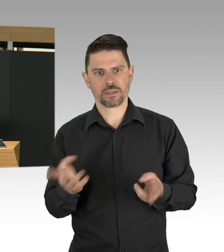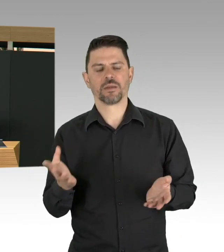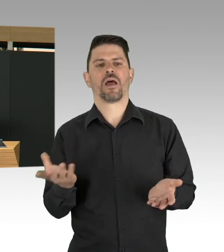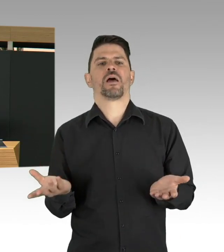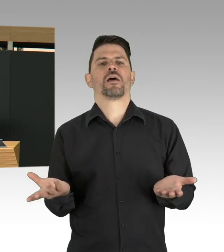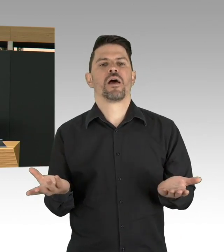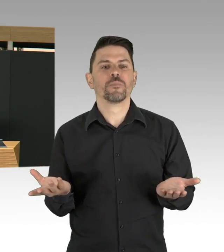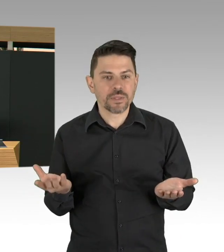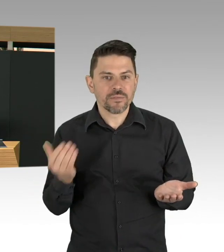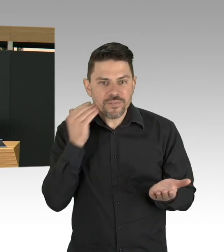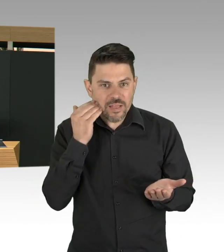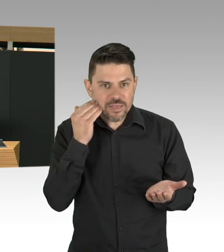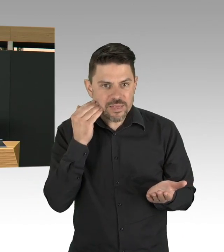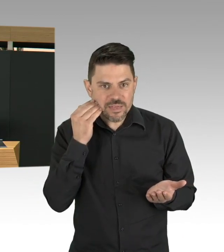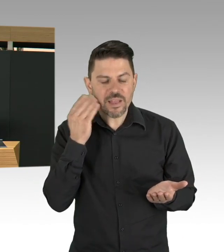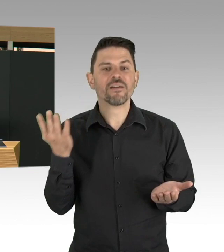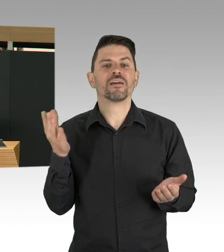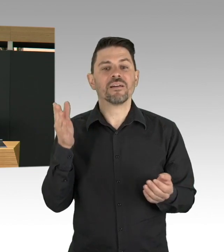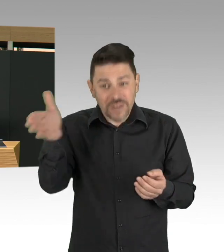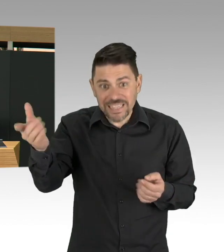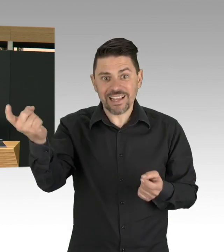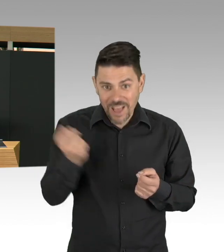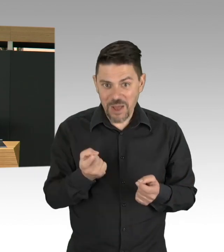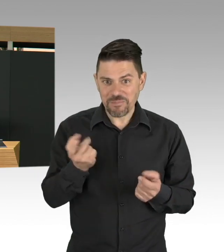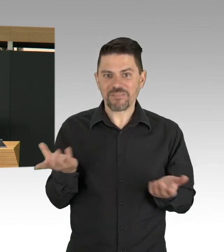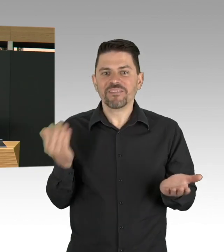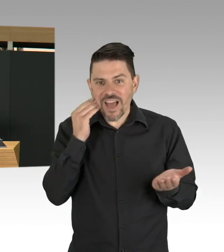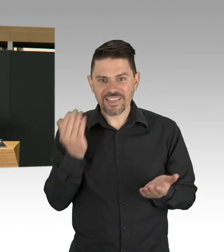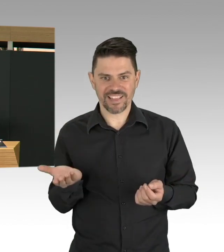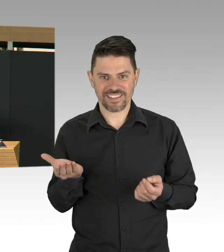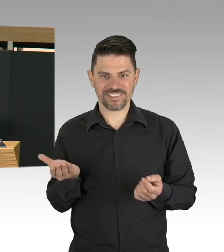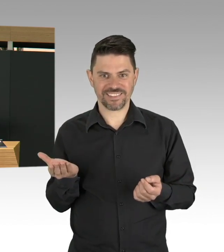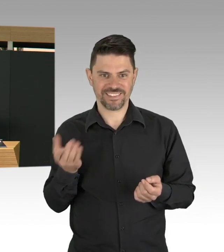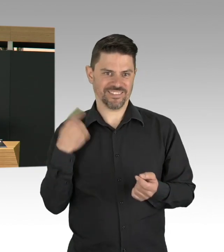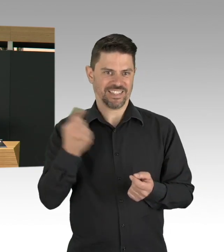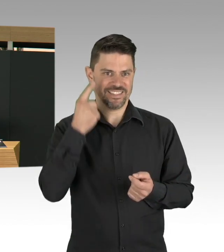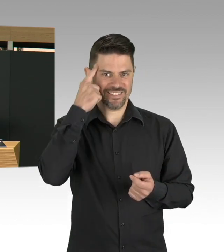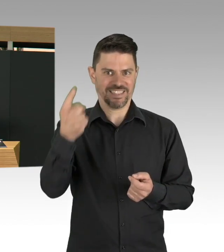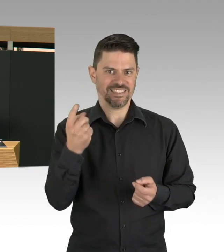ältere Menschen müssen alle, oder vulnerablere Gruppen müssen insgesamt mehr geimpft werden, das ist jetzt noch mal klar geworden.